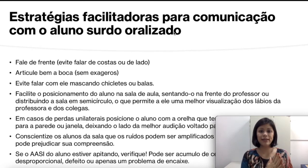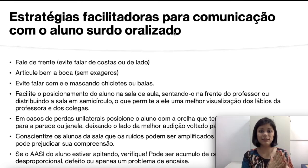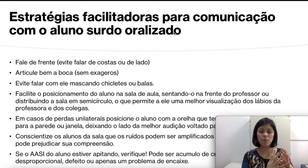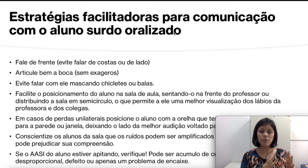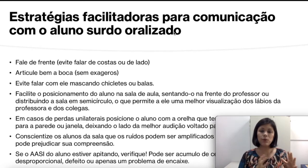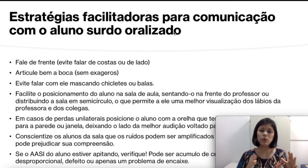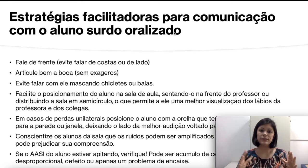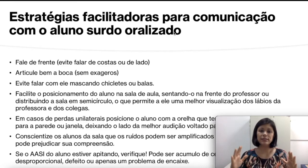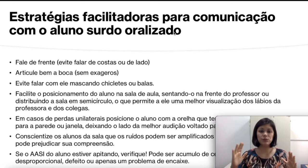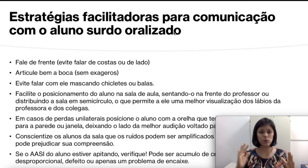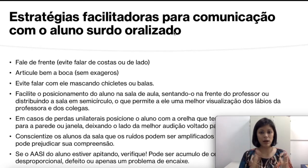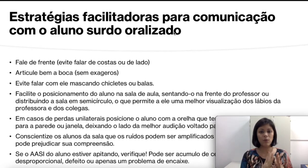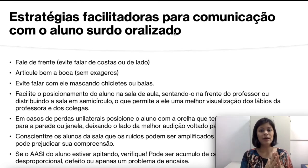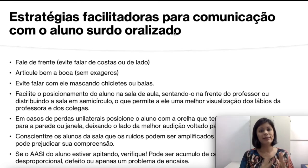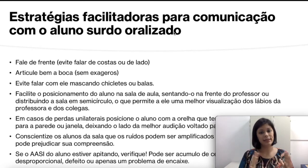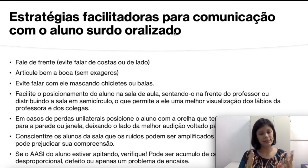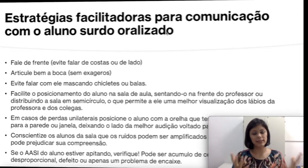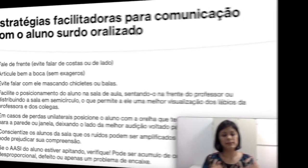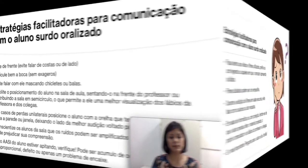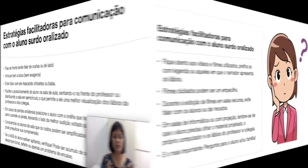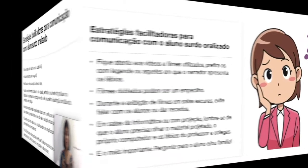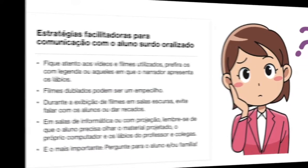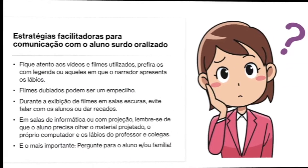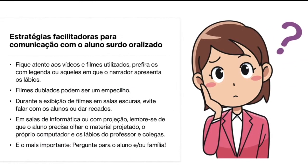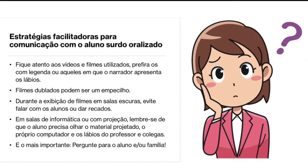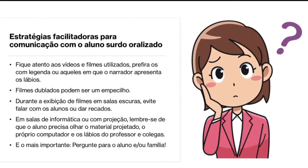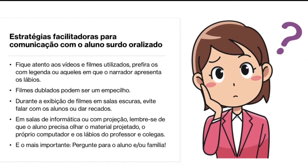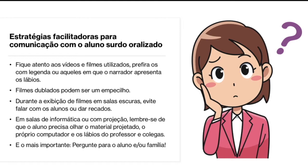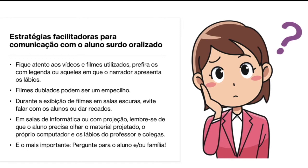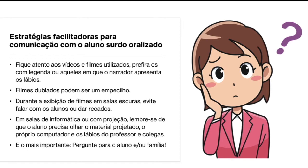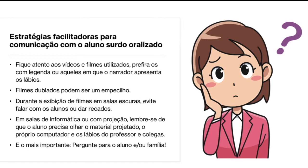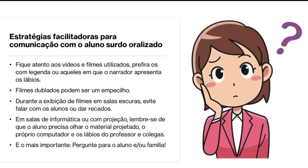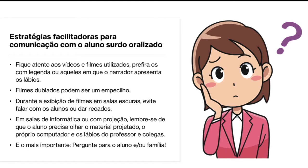a questão processual dessa criança. Outras estratégias facilitadoras para comunicação